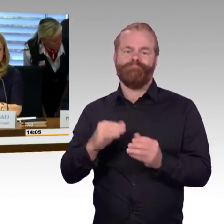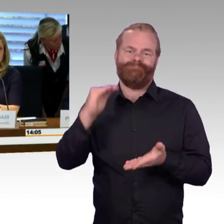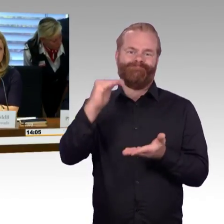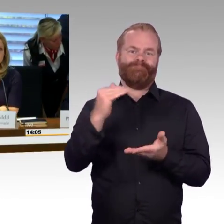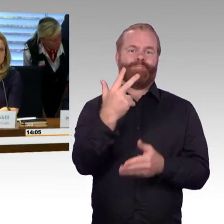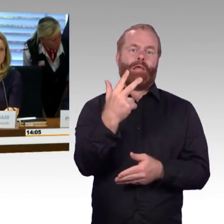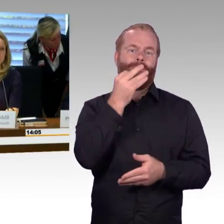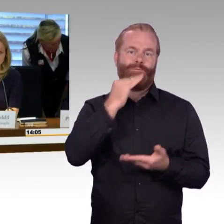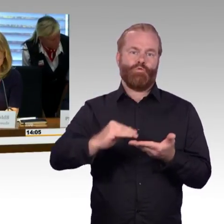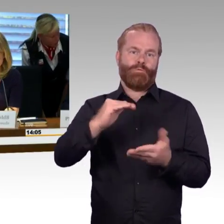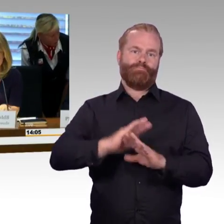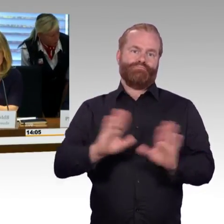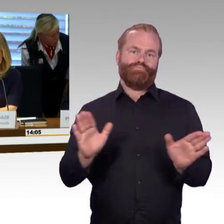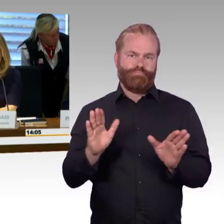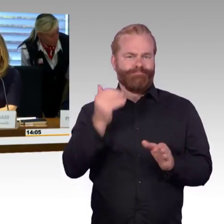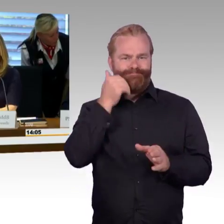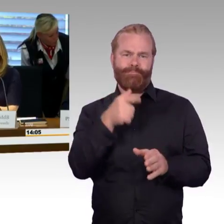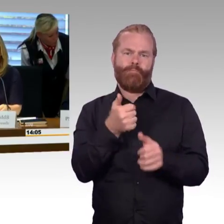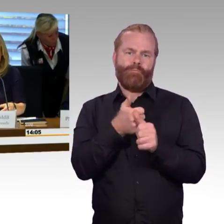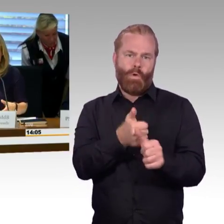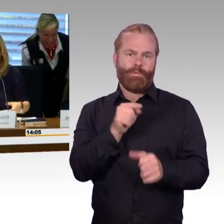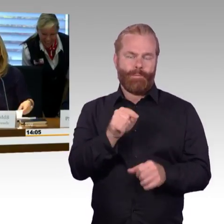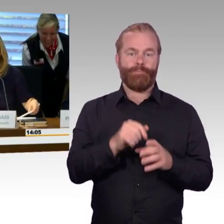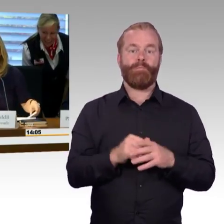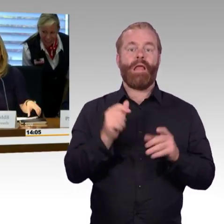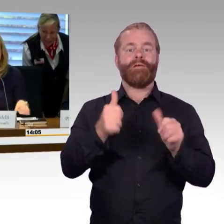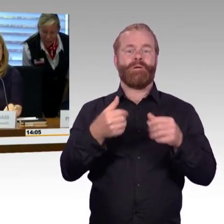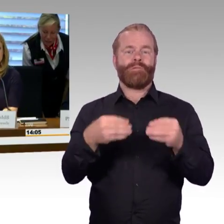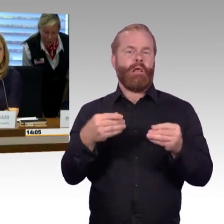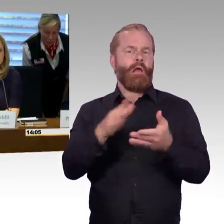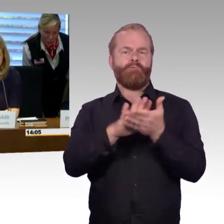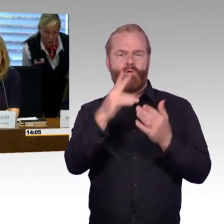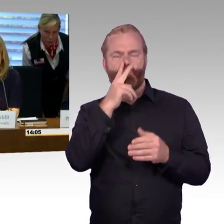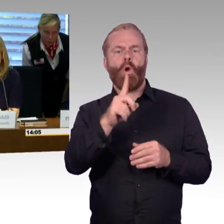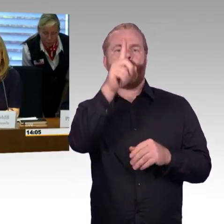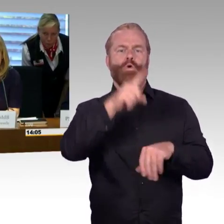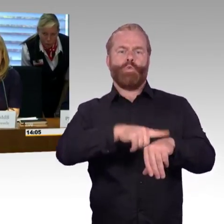sich auf eine Redezeit von 5 Minuten beschränken, damit wir dann auch möglichst viele Fragen beantworten